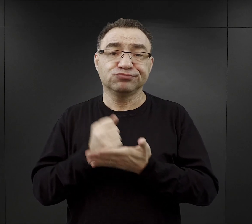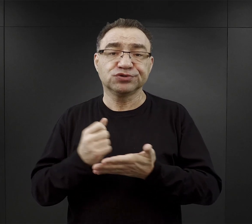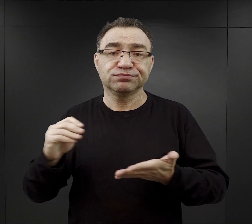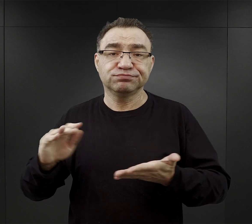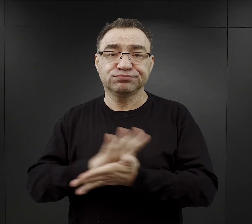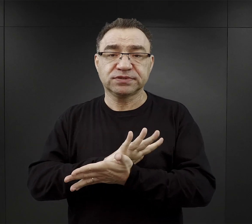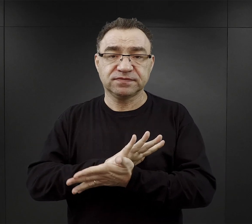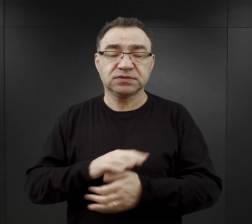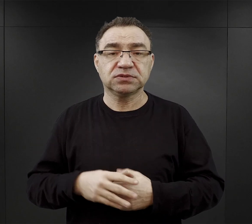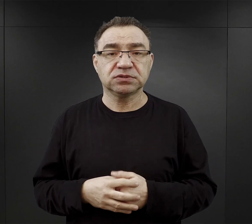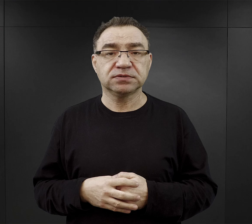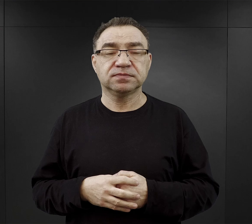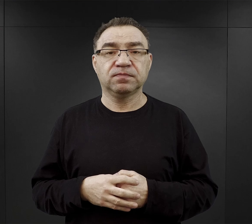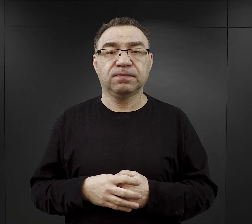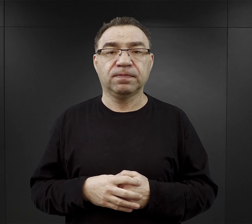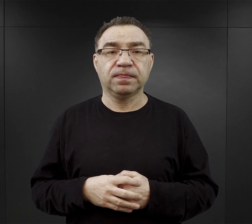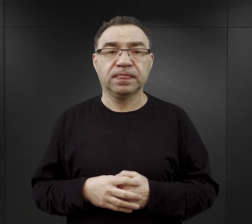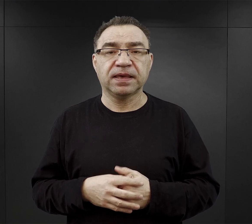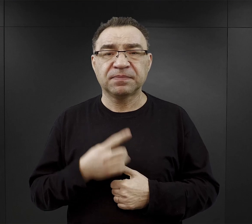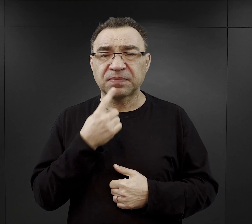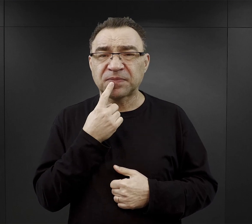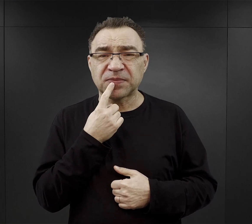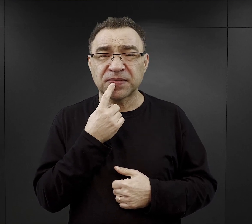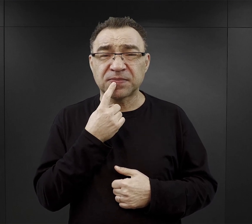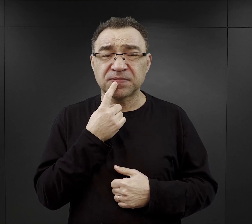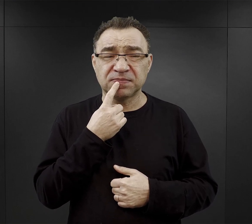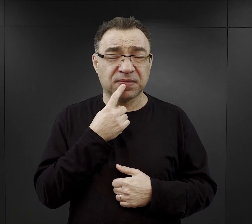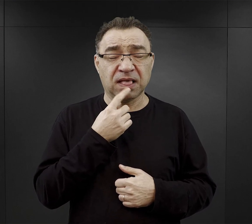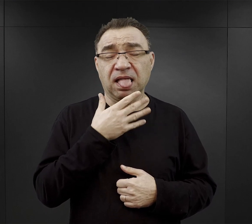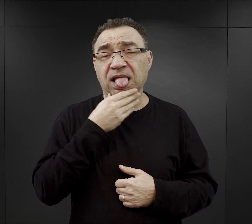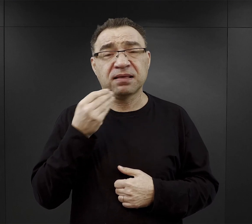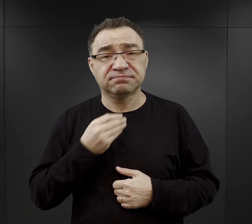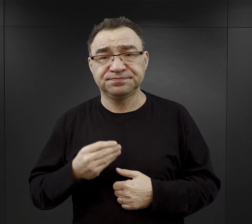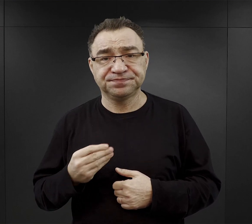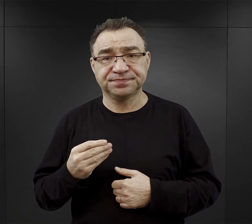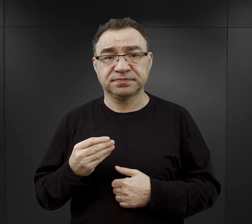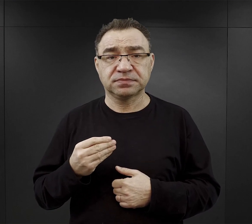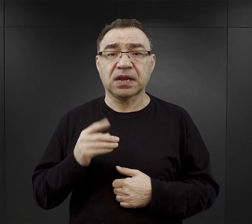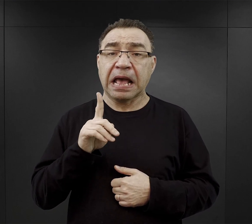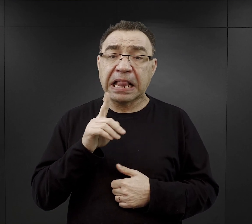Jeśli chodzi o smak były te napoje koszmarne, ale one były ciepłe, więc to był ten,